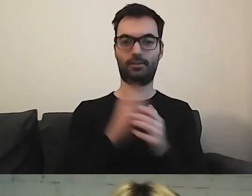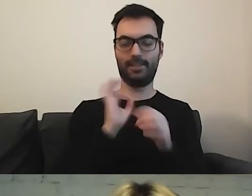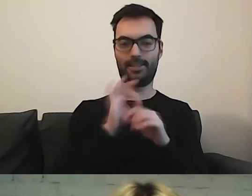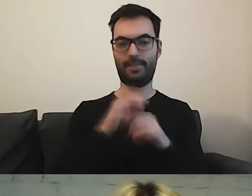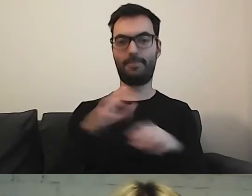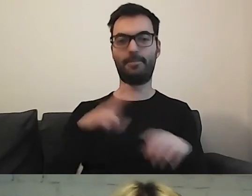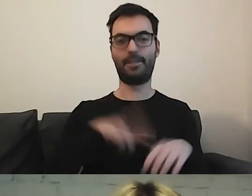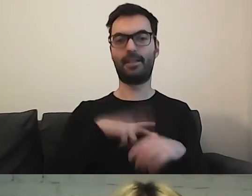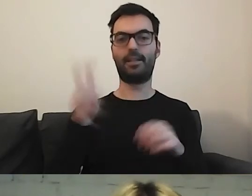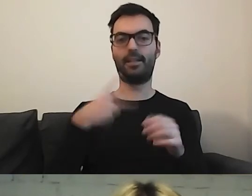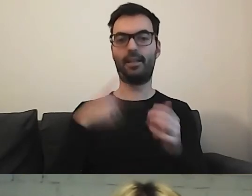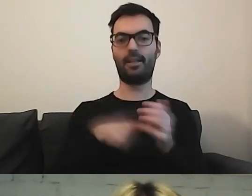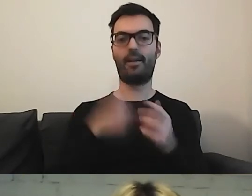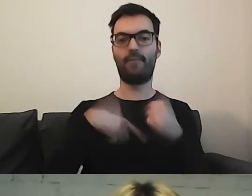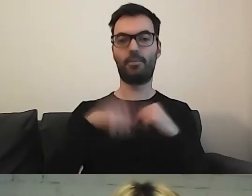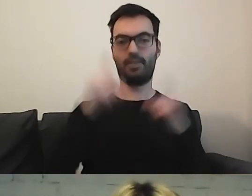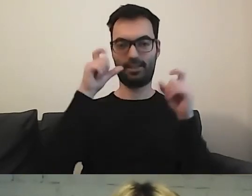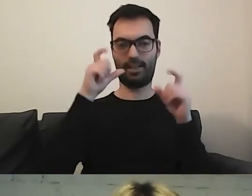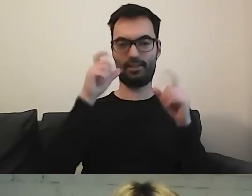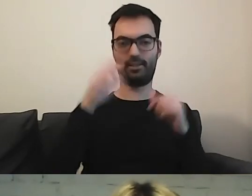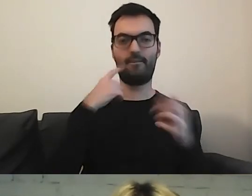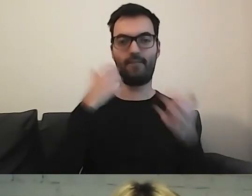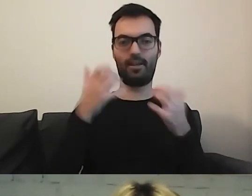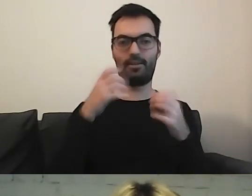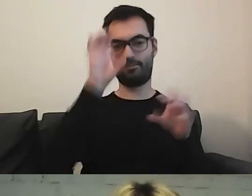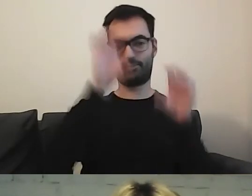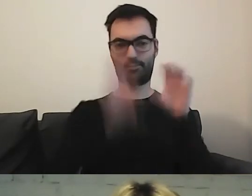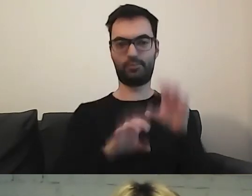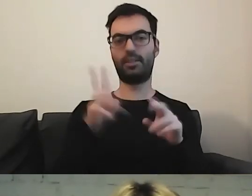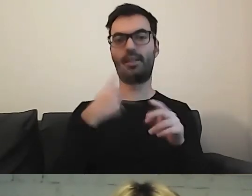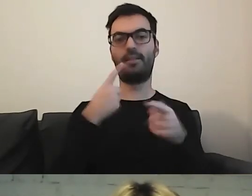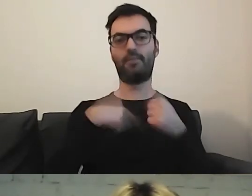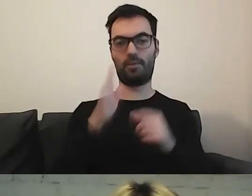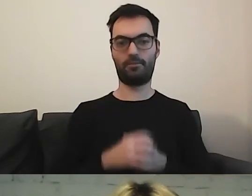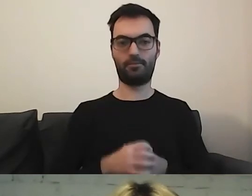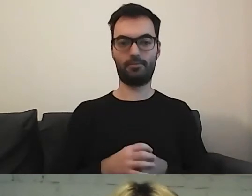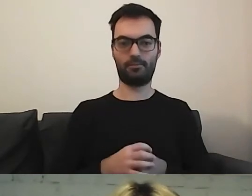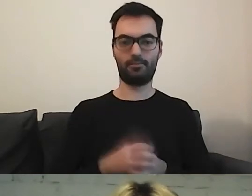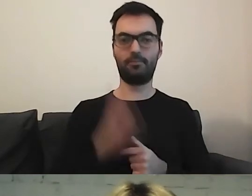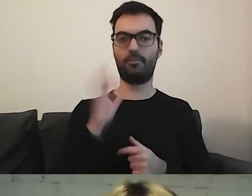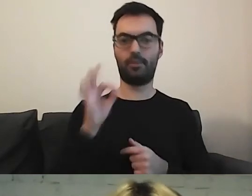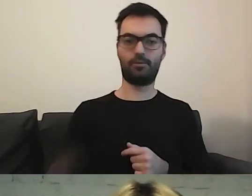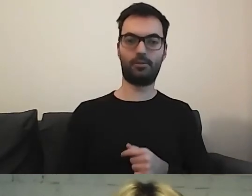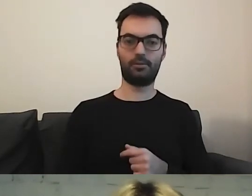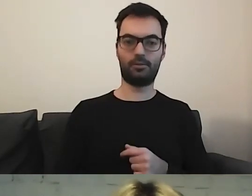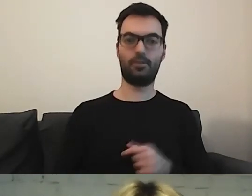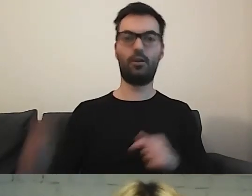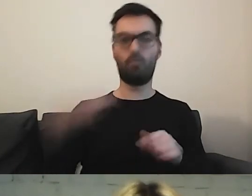Czekam, kiedy będą wymieniane zdjęcia w informacjach o działalności. To muszą być aktualne rzeczy.